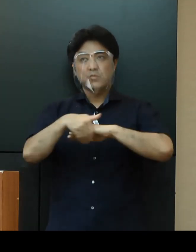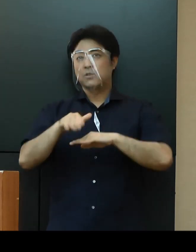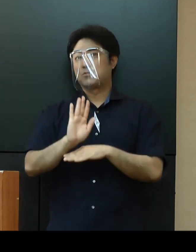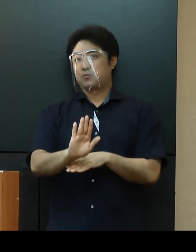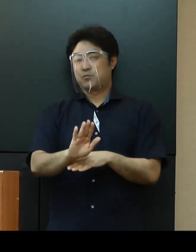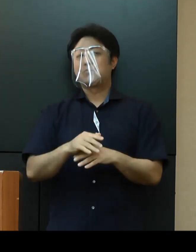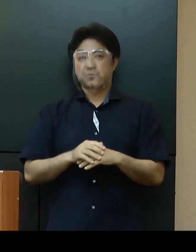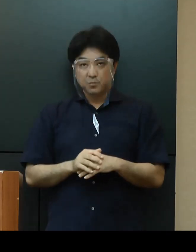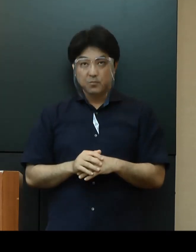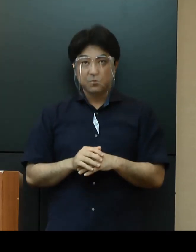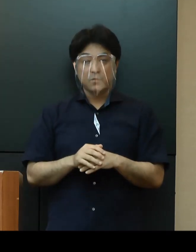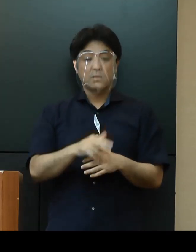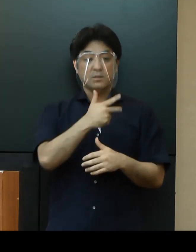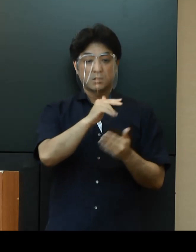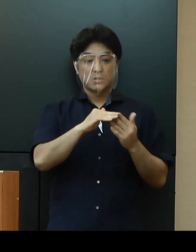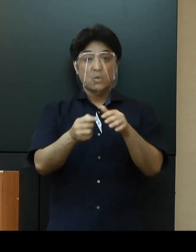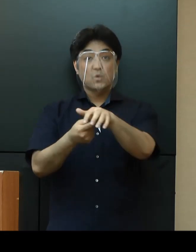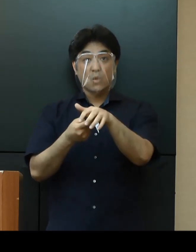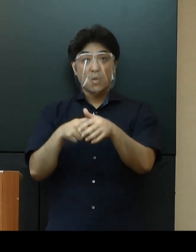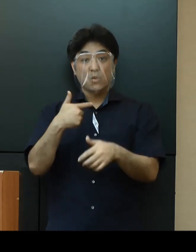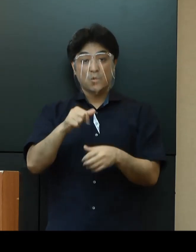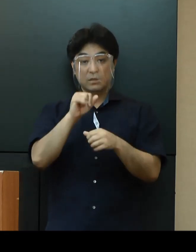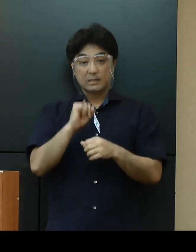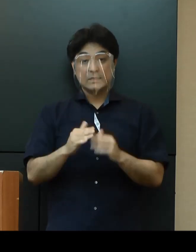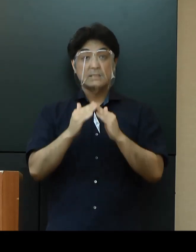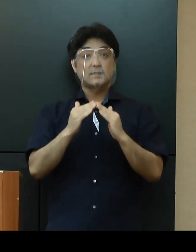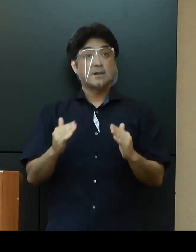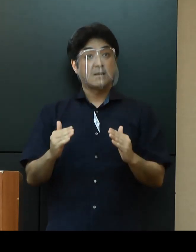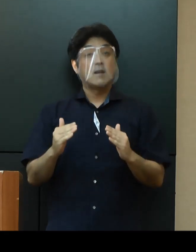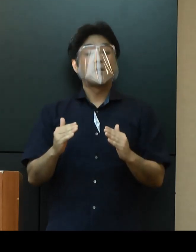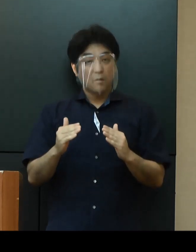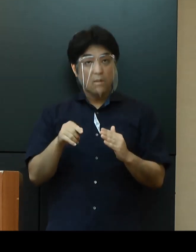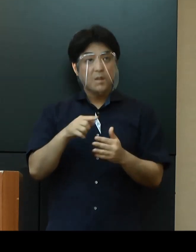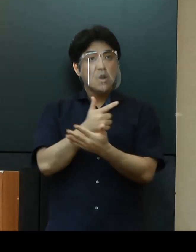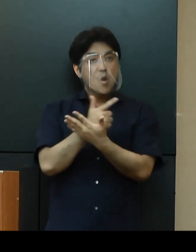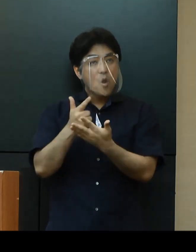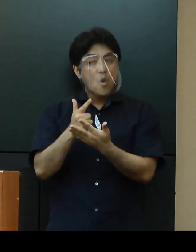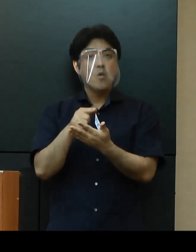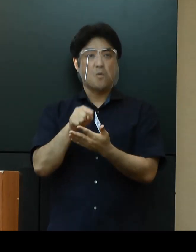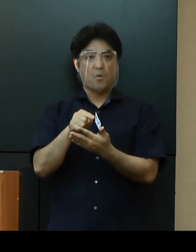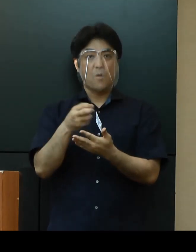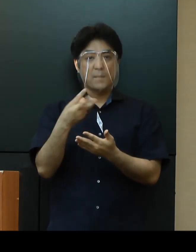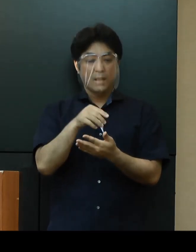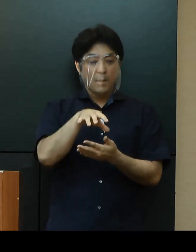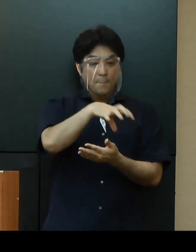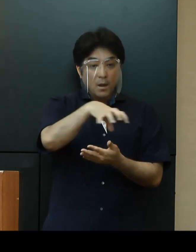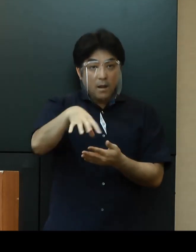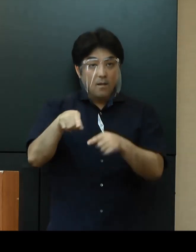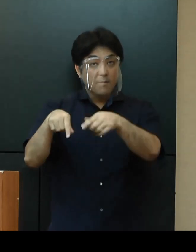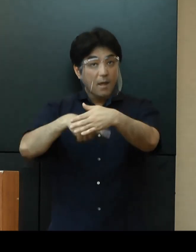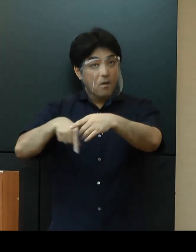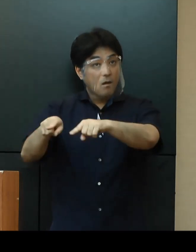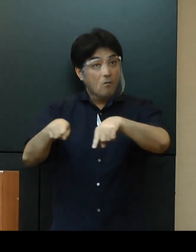市町村教育委員会に対しては、県立学校の対応を参考に、地域の実情に応じた対応を求めてまいります